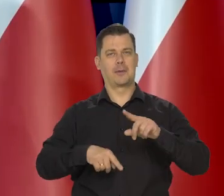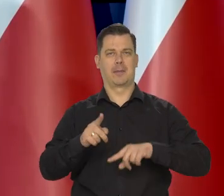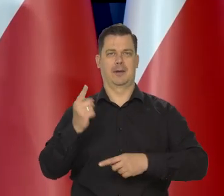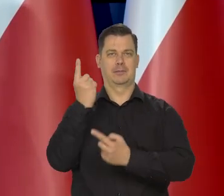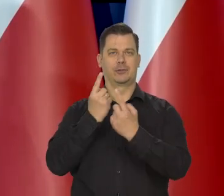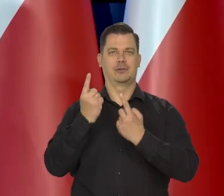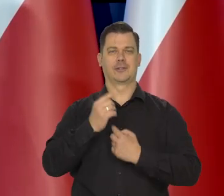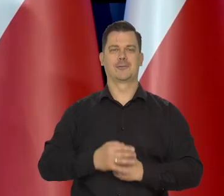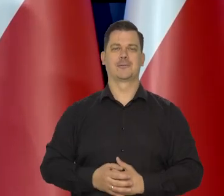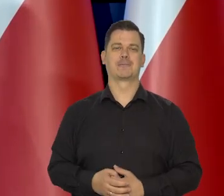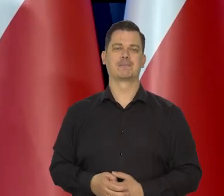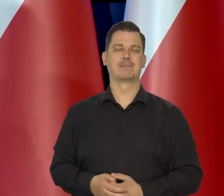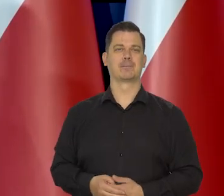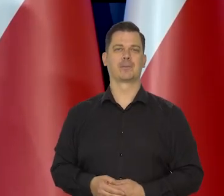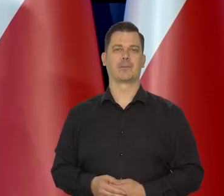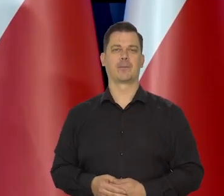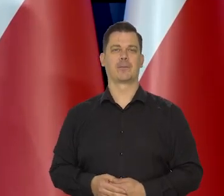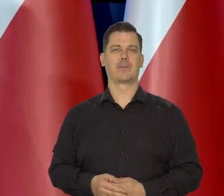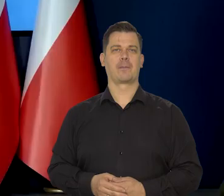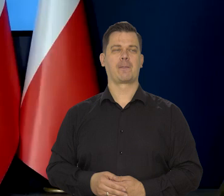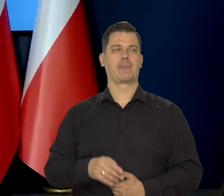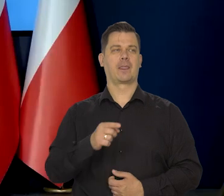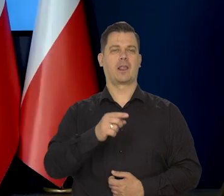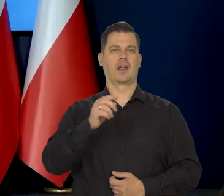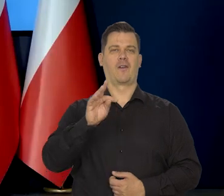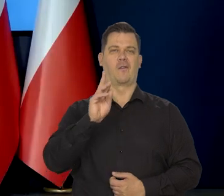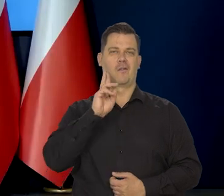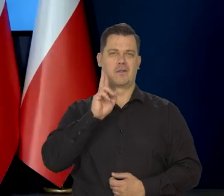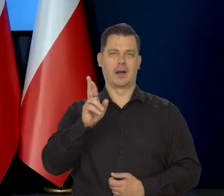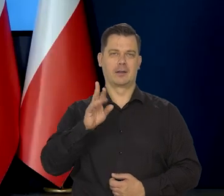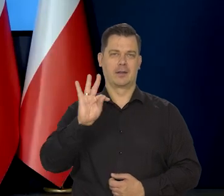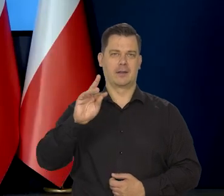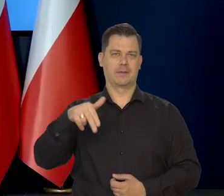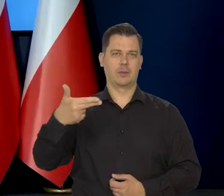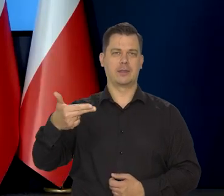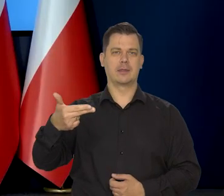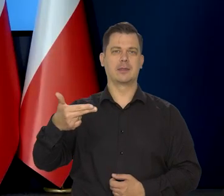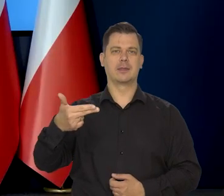Sylwia Rosiewicz, Fakty TVN. Panie prezesie, co by pan powiedział tym,